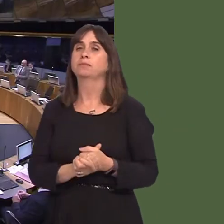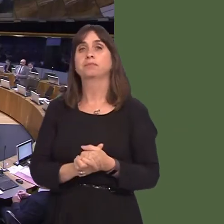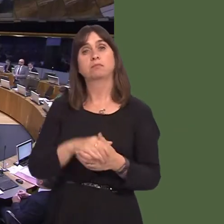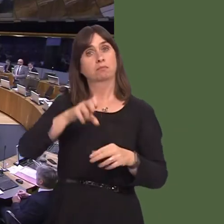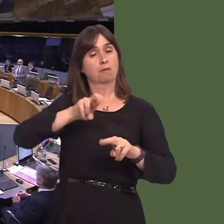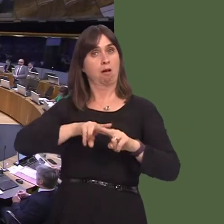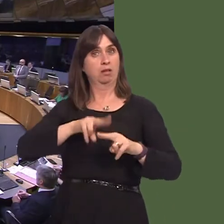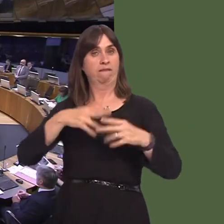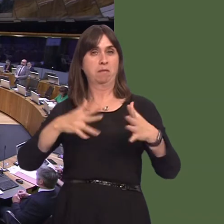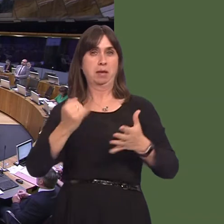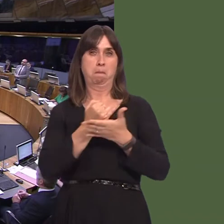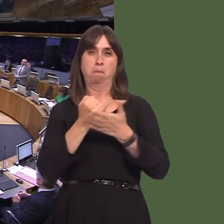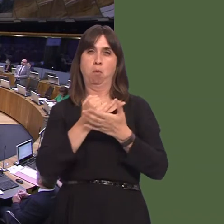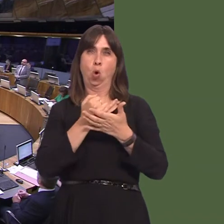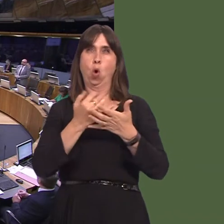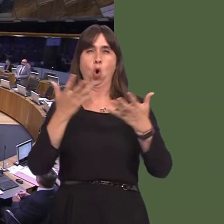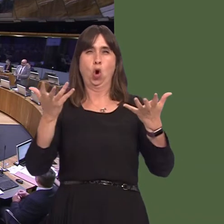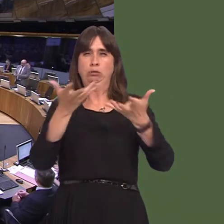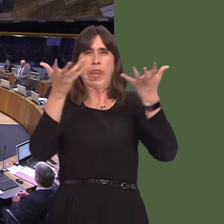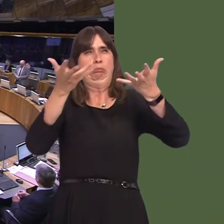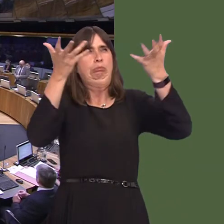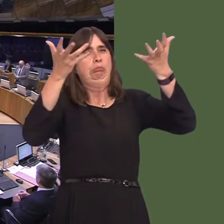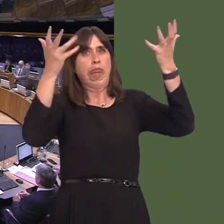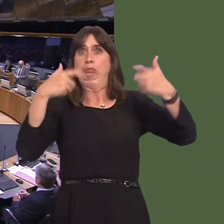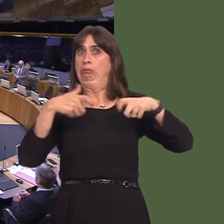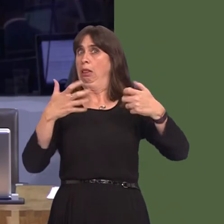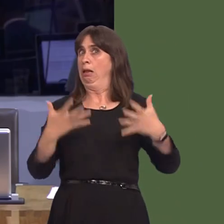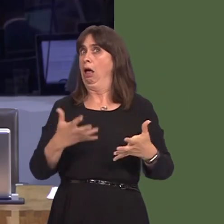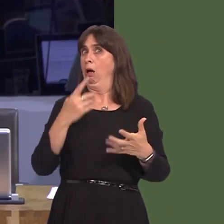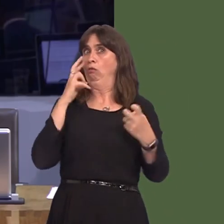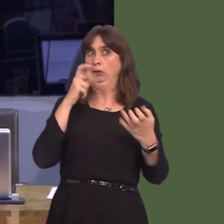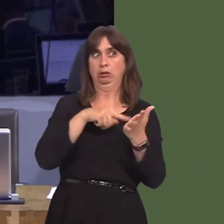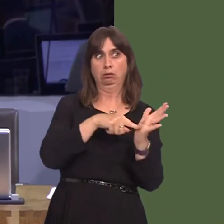has suffered from poor air quality in the pastóand still does according to recent court